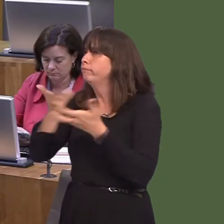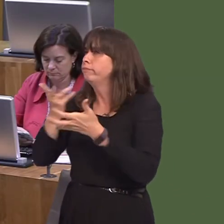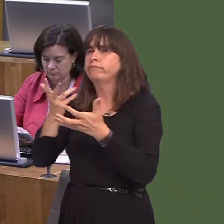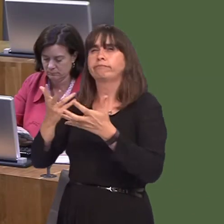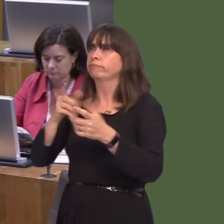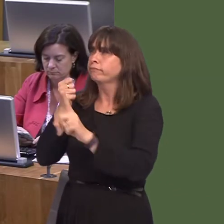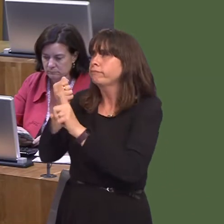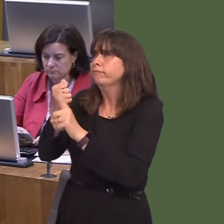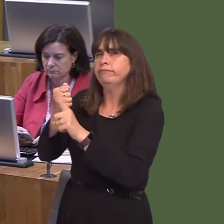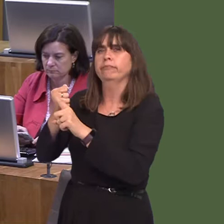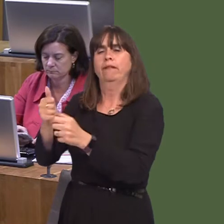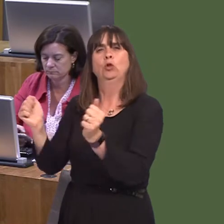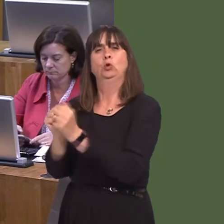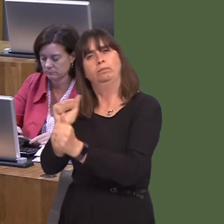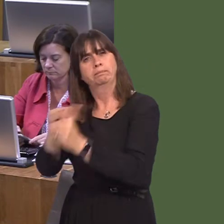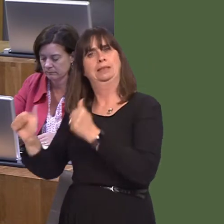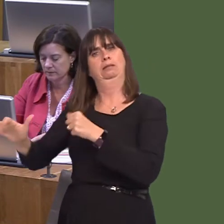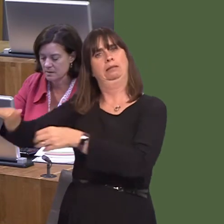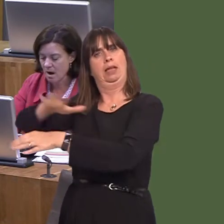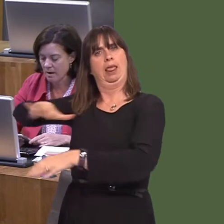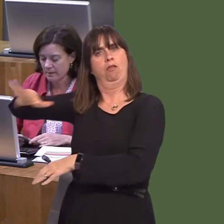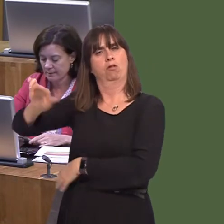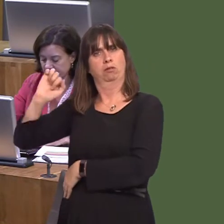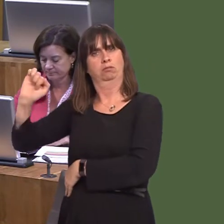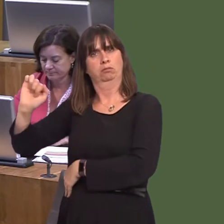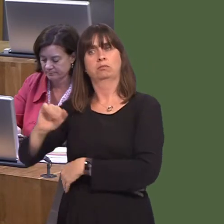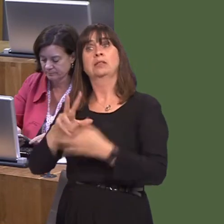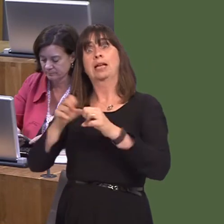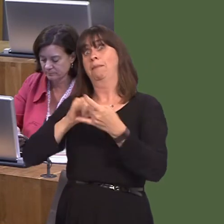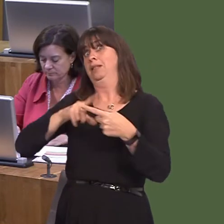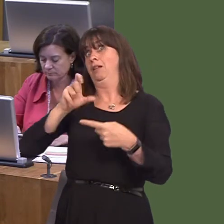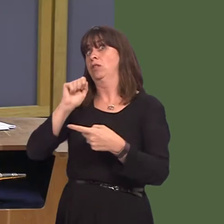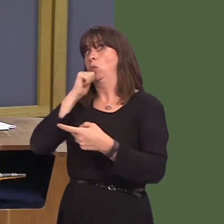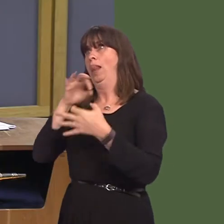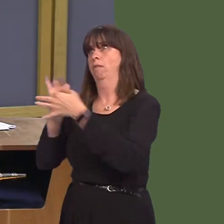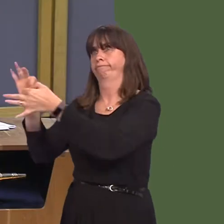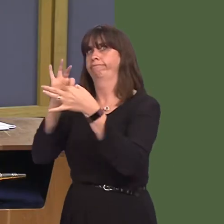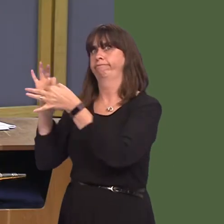area. And that is something the Cabinet Secretary will continue to do, together with officials.